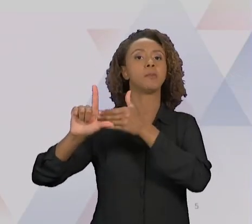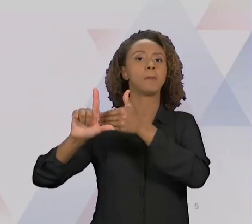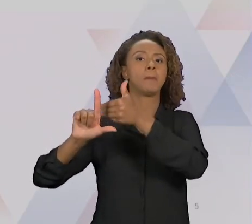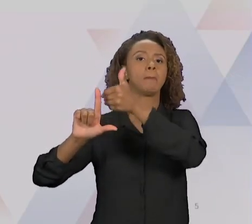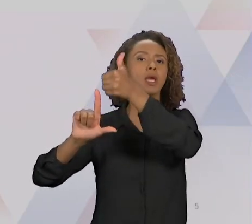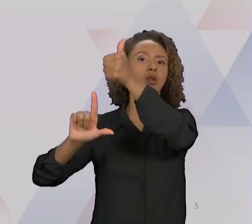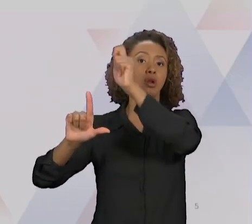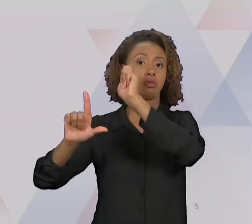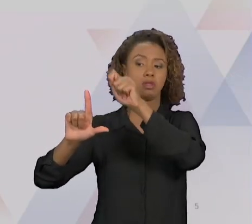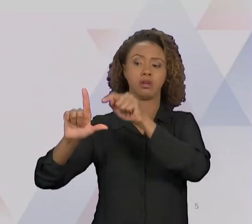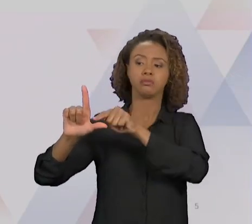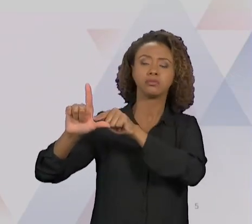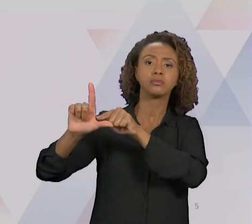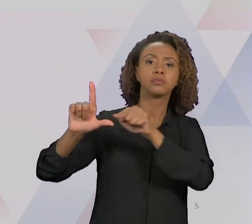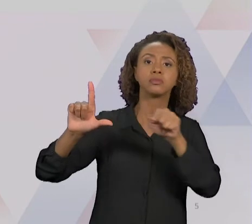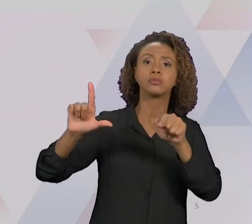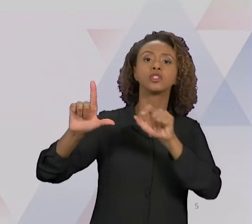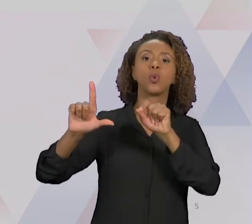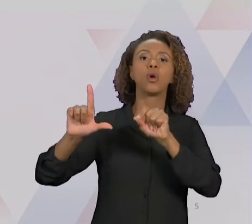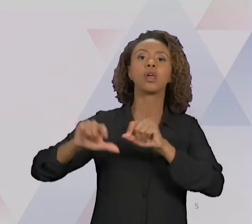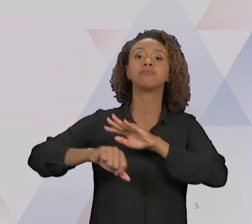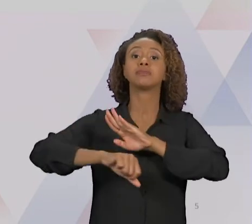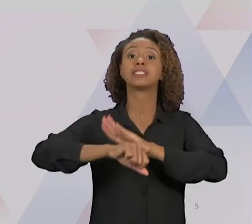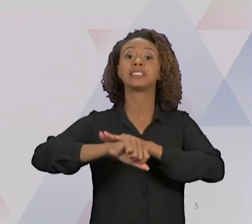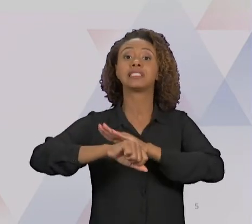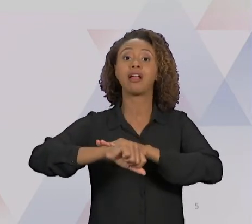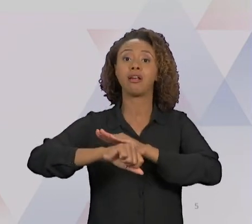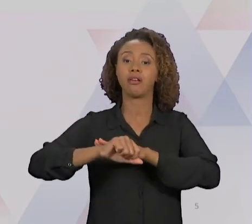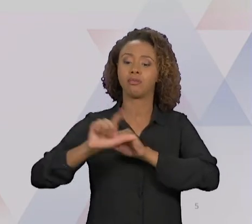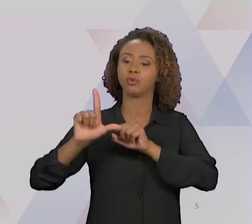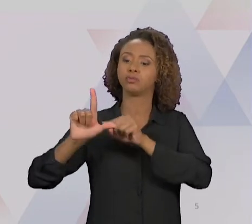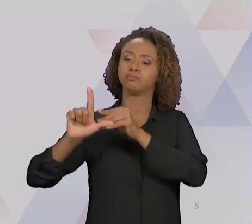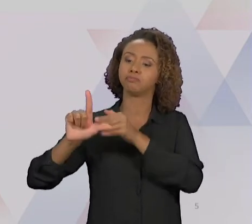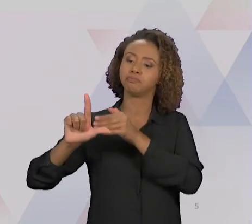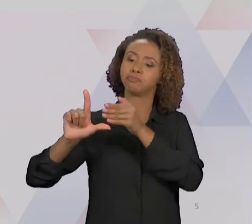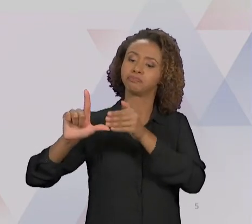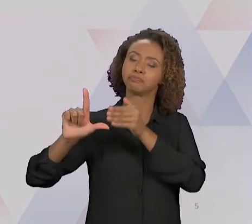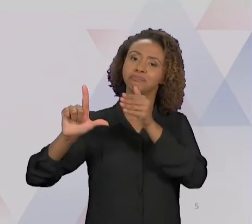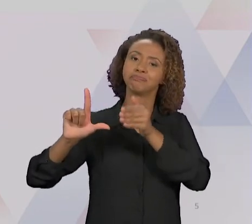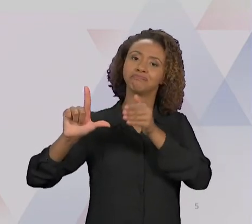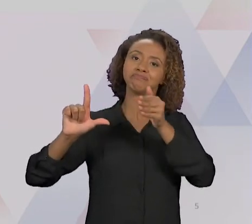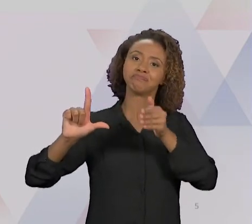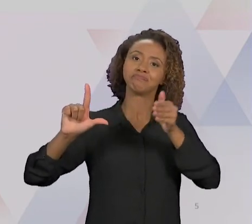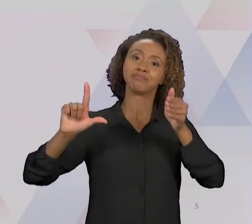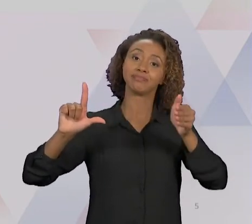HORIZONTAL É O DO TEMPO. VOCÊS PERCEBAM QUE HÁ